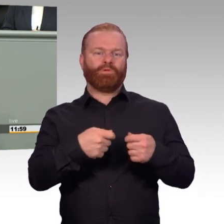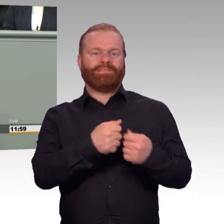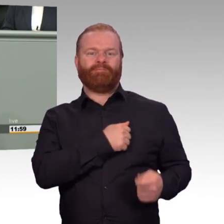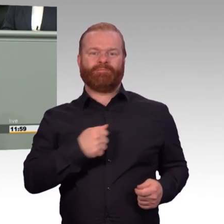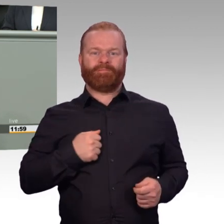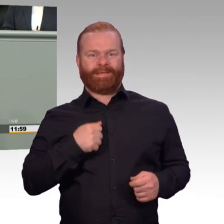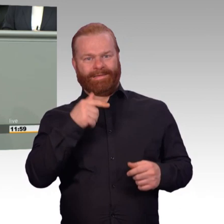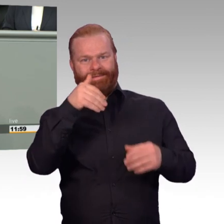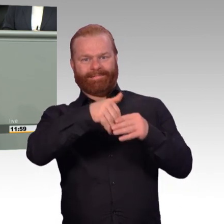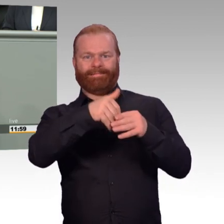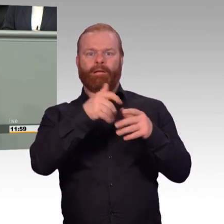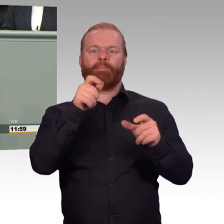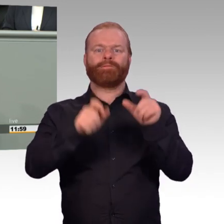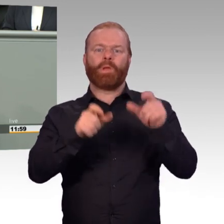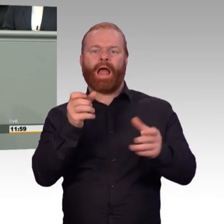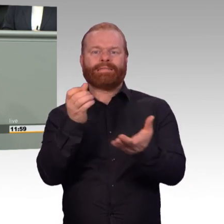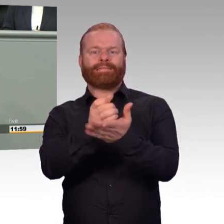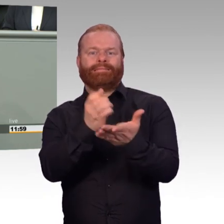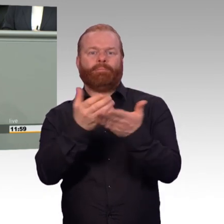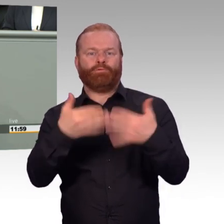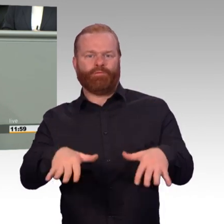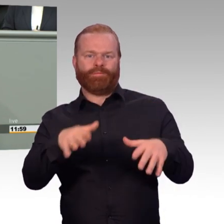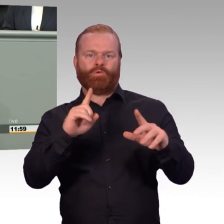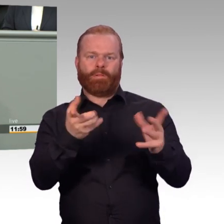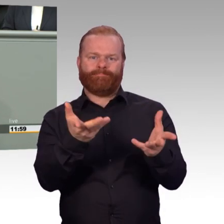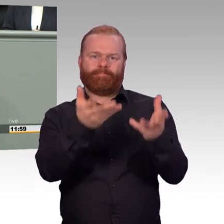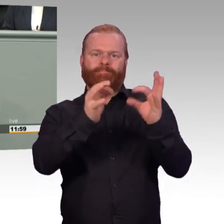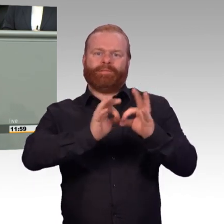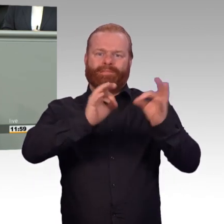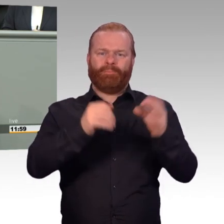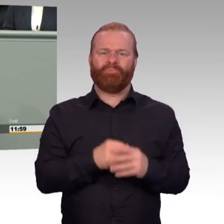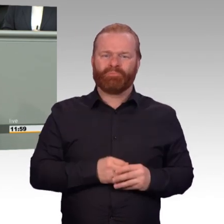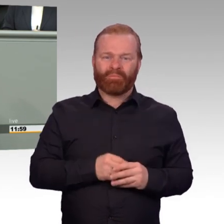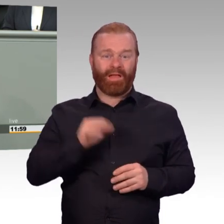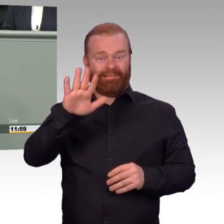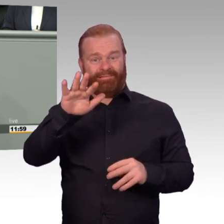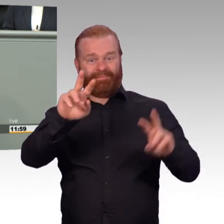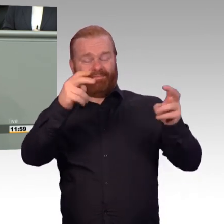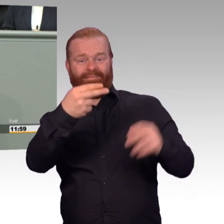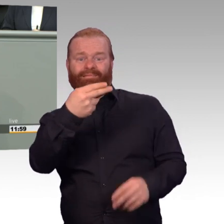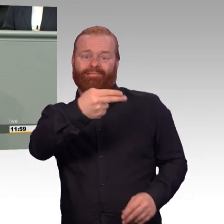In Wirklichkeit ist es nichts anderes als zu nebeln und zu blenden. Frau von der Leyen, was Sie hier eben zum Thema PTBS gesagt haben,